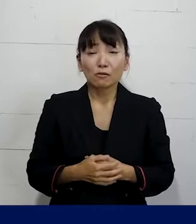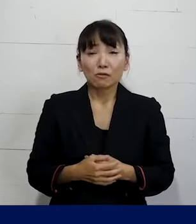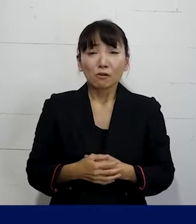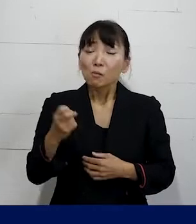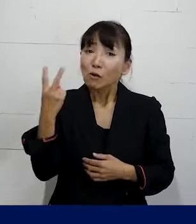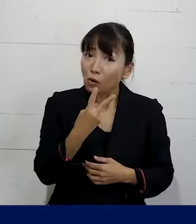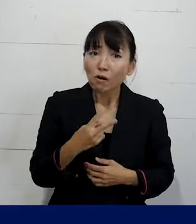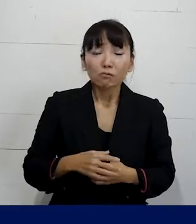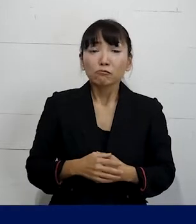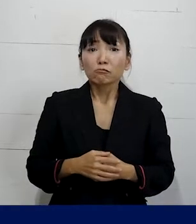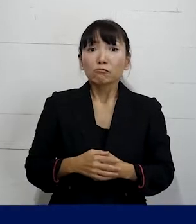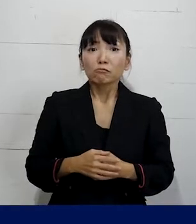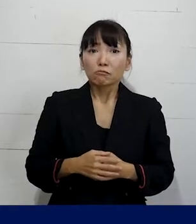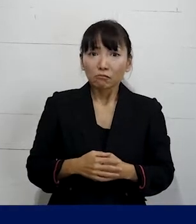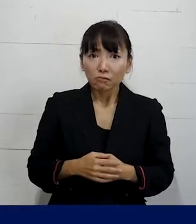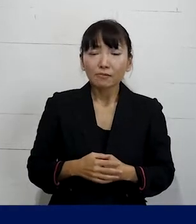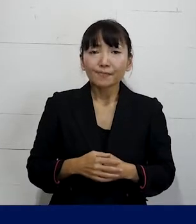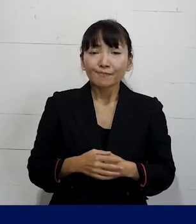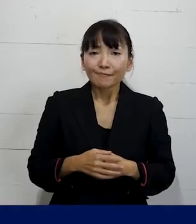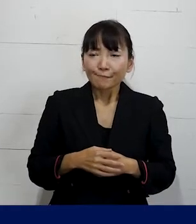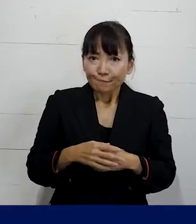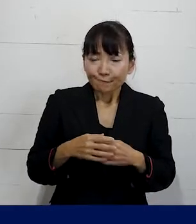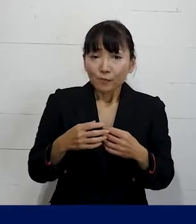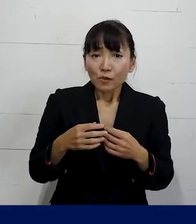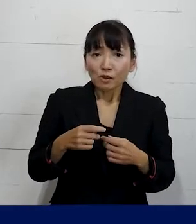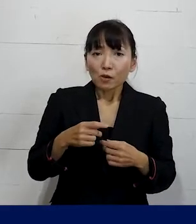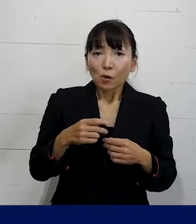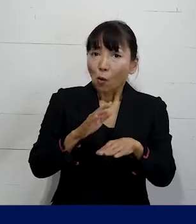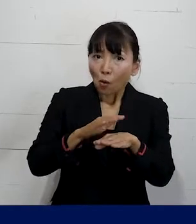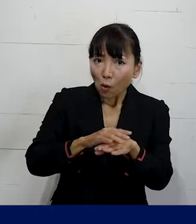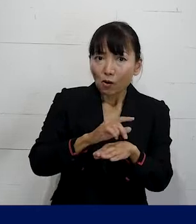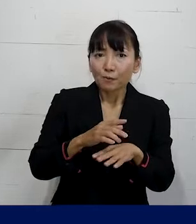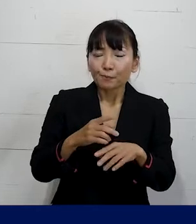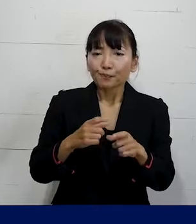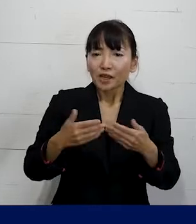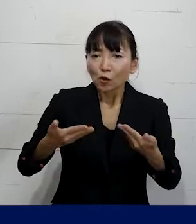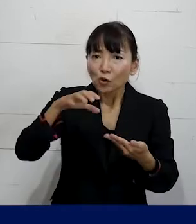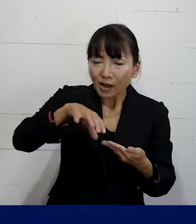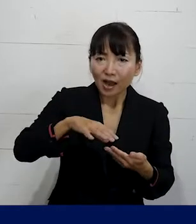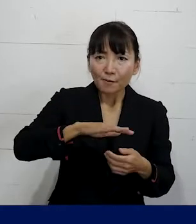もっと緩やかな もっと職場の皆さんを